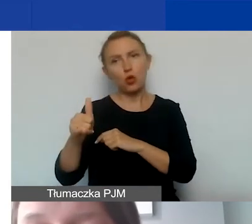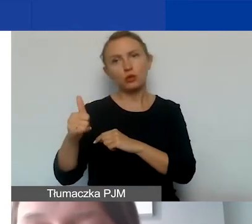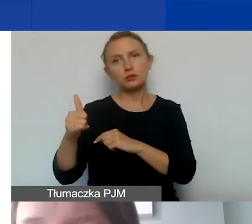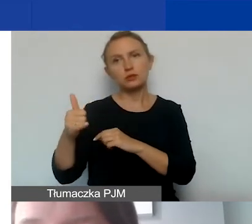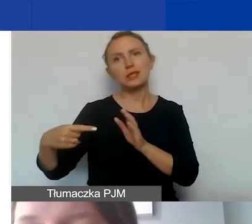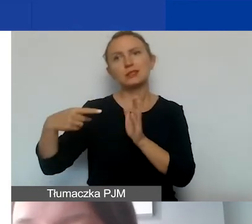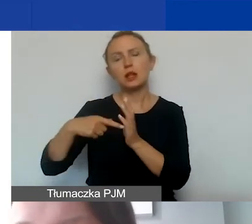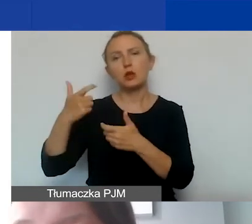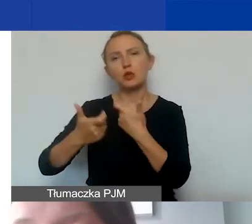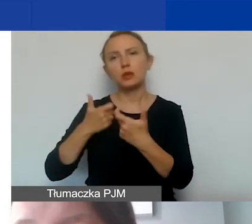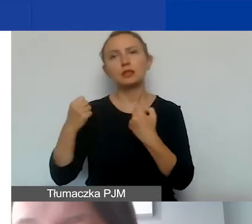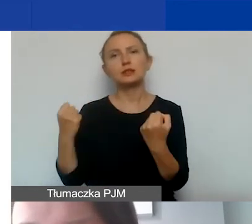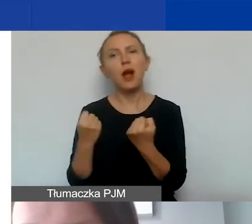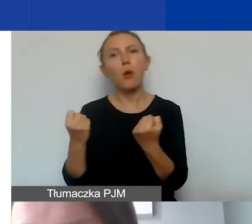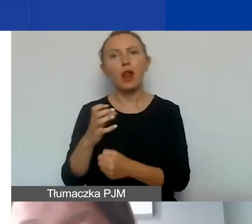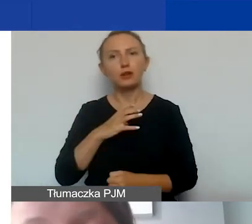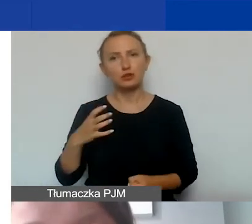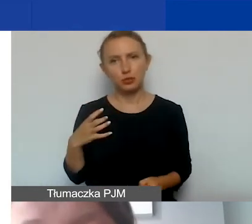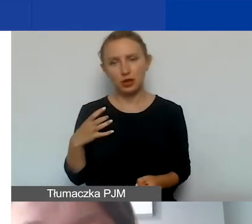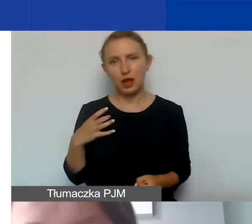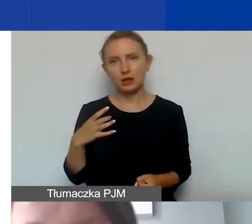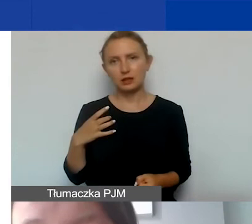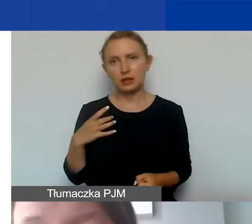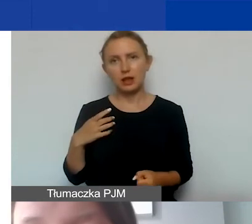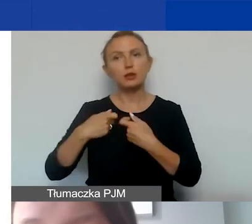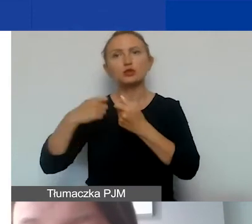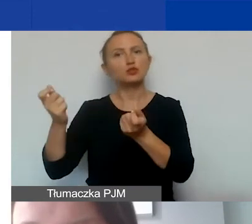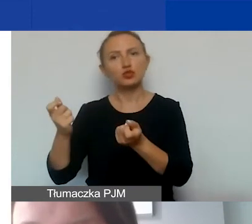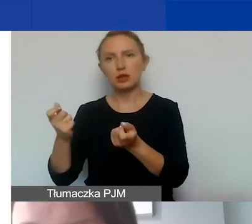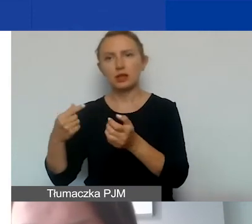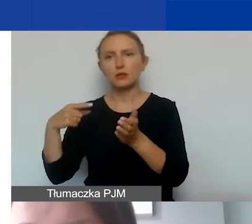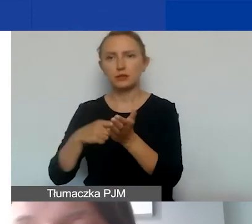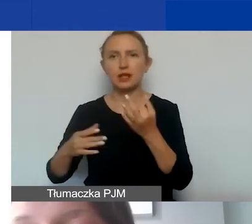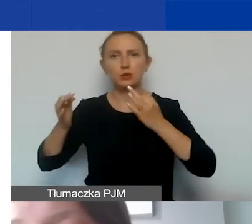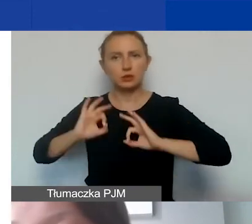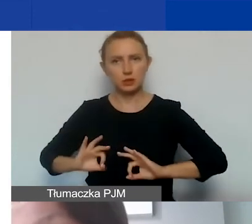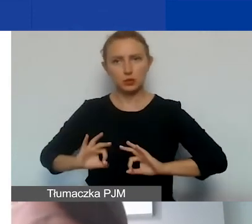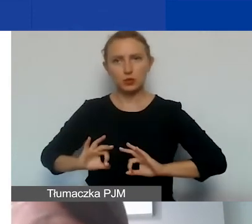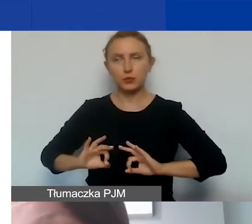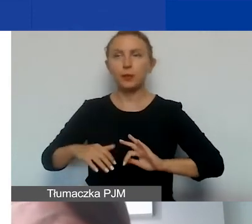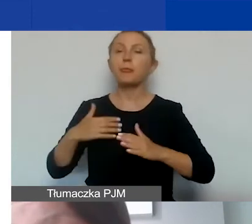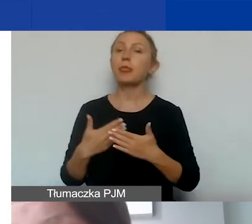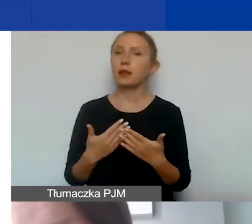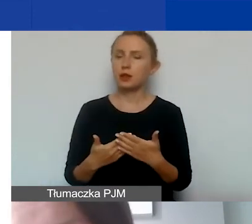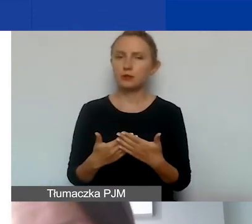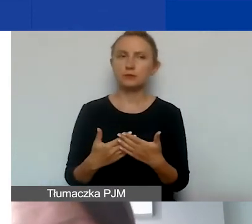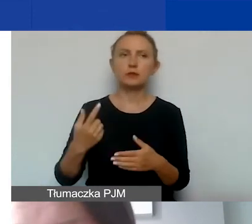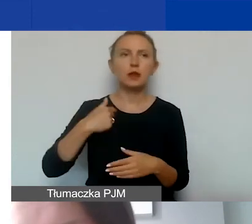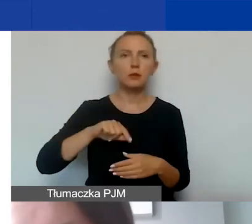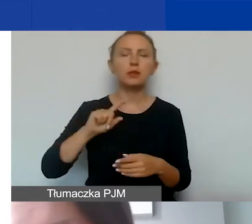na prowadzenie działalności gospodarczej ani odsprzedane w celu osiągnięcia zysku. W związku z tym my takie konkretne zakupy